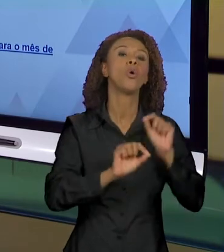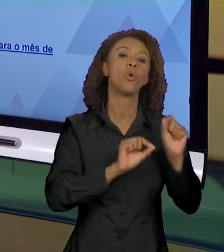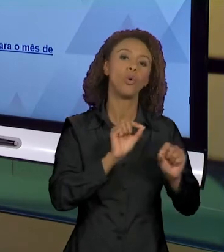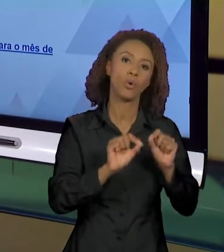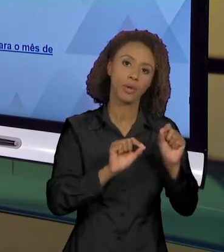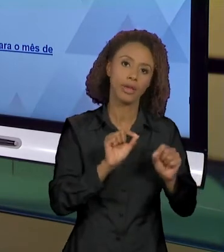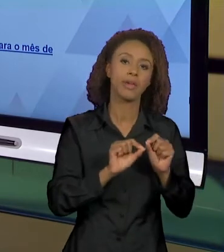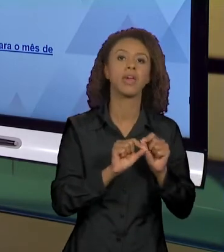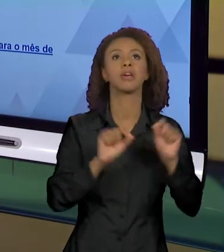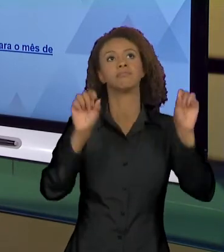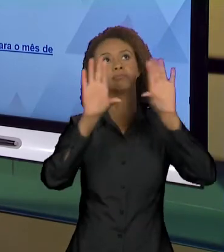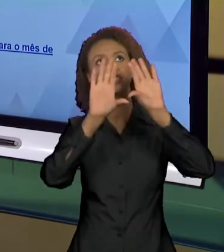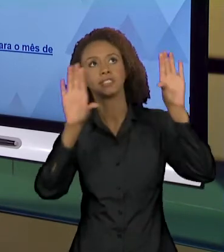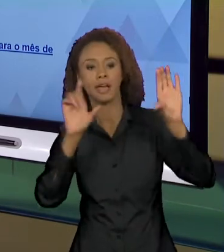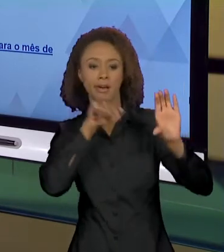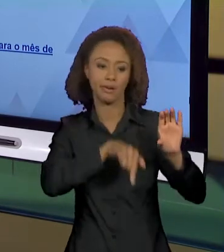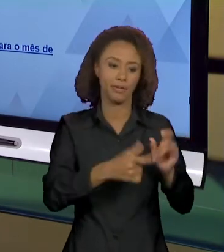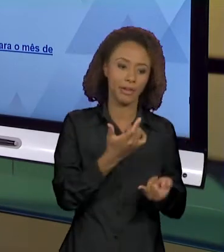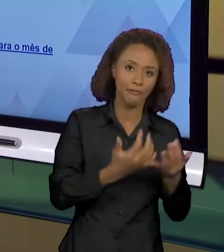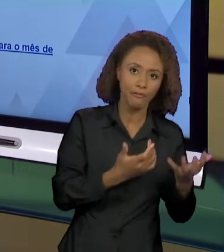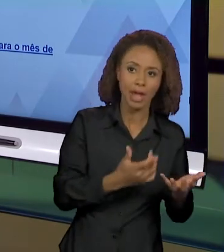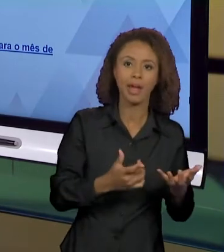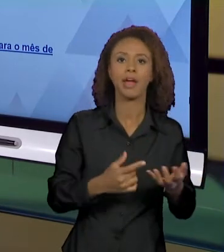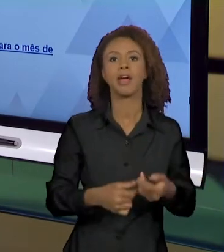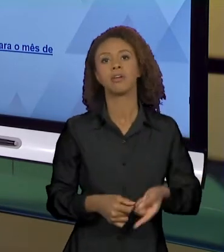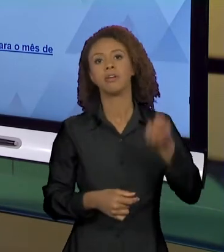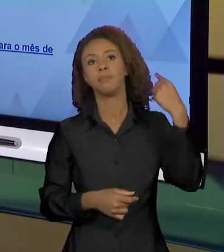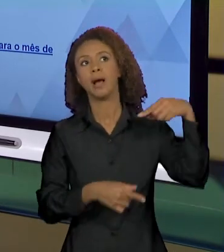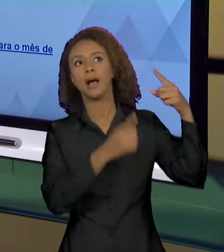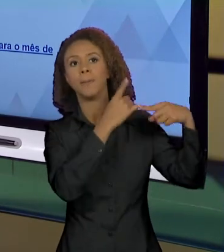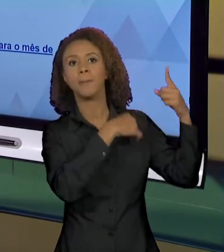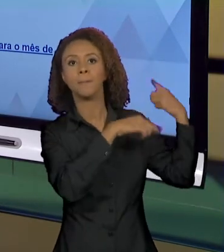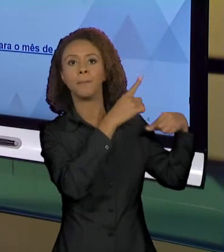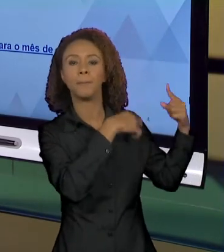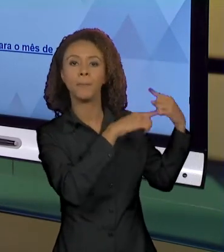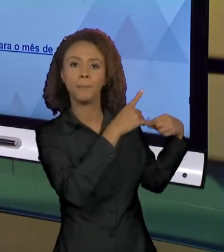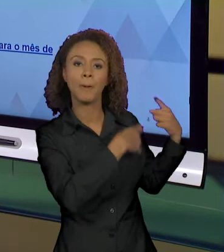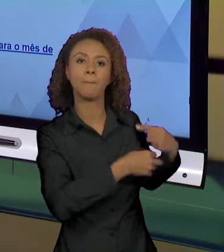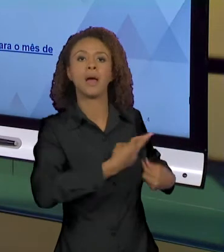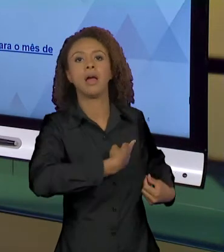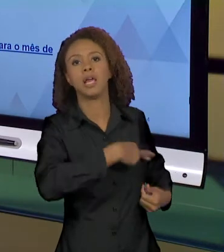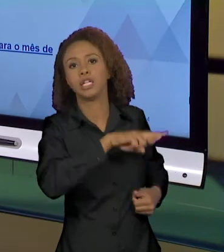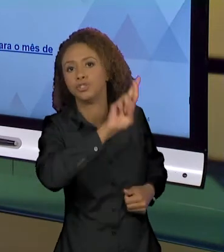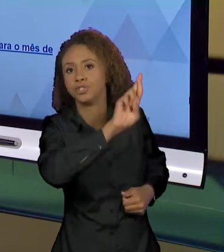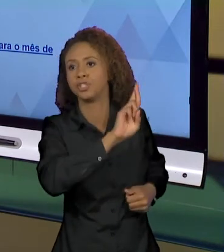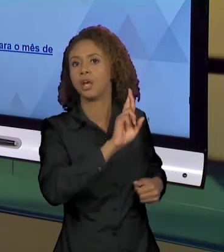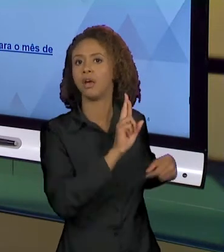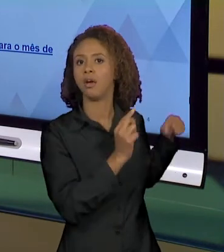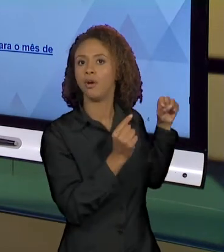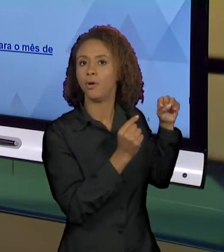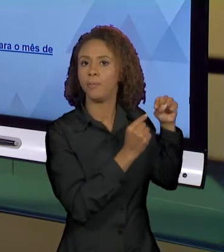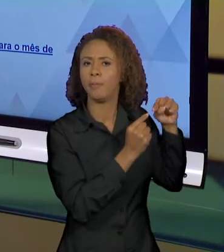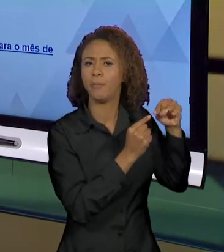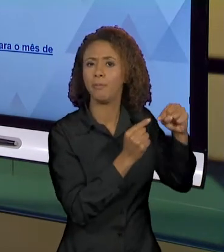ENTRE CÉU E INFERNO, QUE VEM DE UMA INTERPRETAÇÃO DO DISCURSO RELIGIOSO, QUE A GENTE TEM QUE